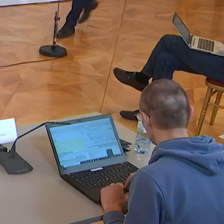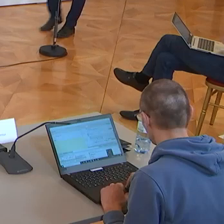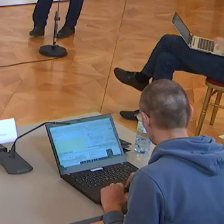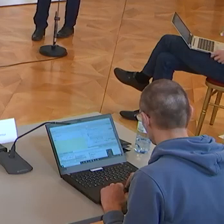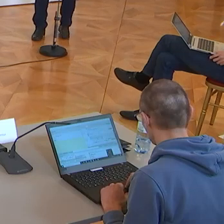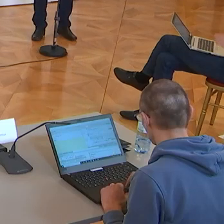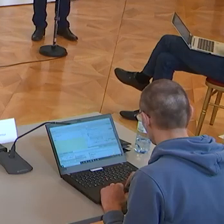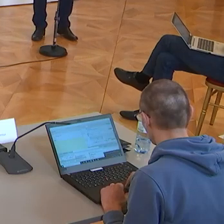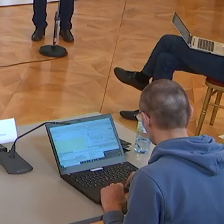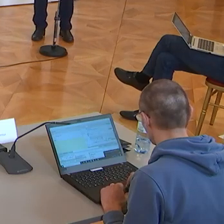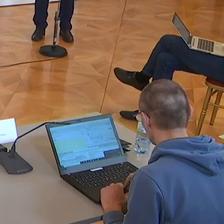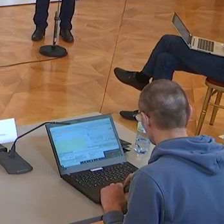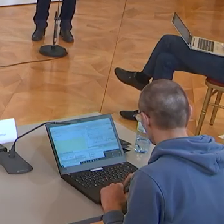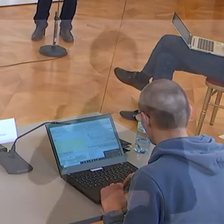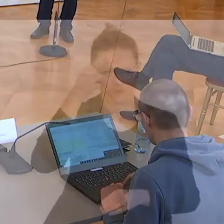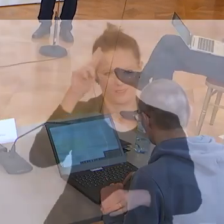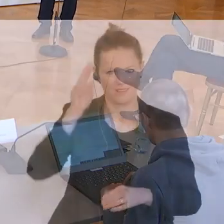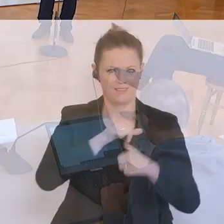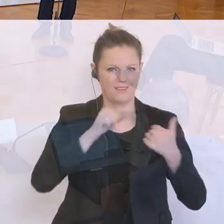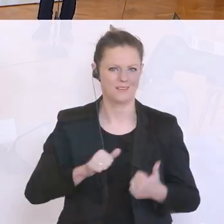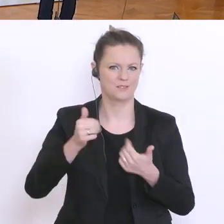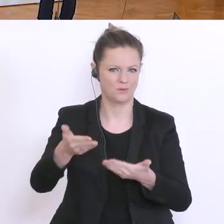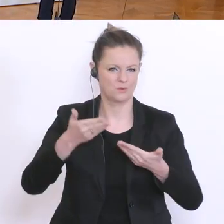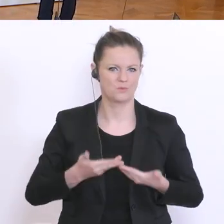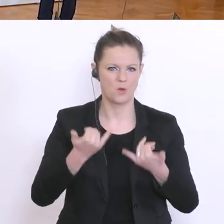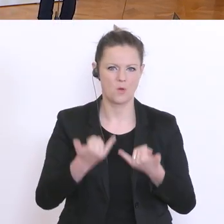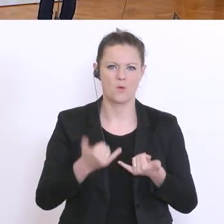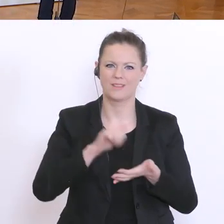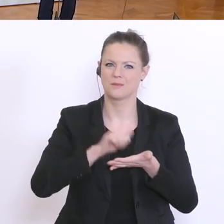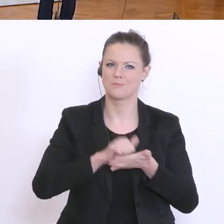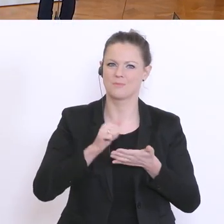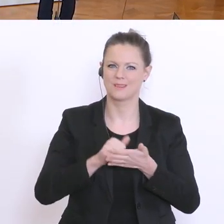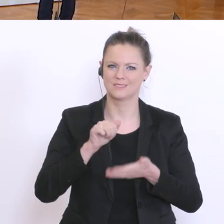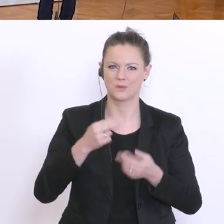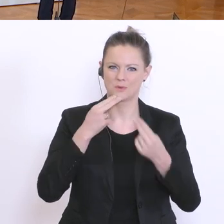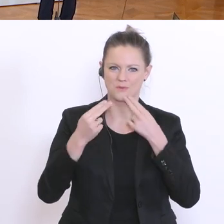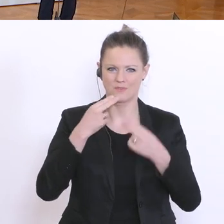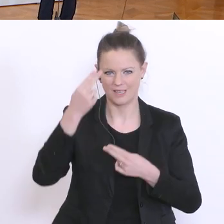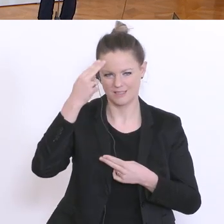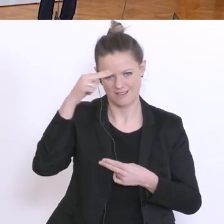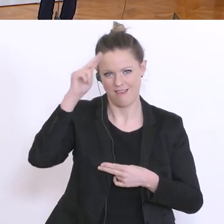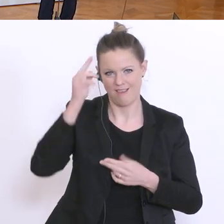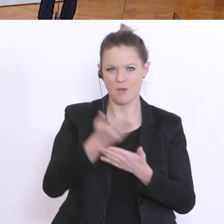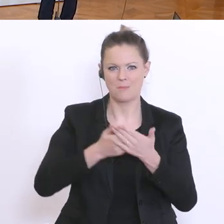Sehr geehrte Damen und Herren, herzlich willkommen zum Pressestatement von unserem Bildungsminister Heinz Faßmann. Ich ersuche, um sein Statement, bitteschön: